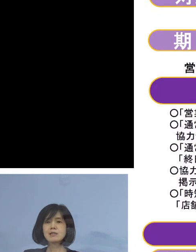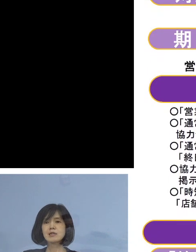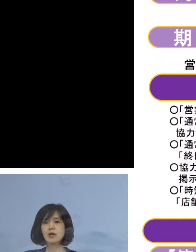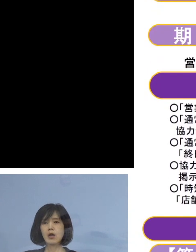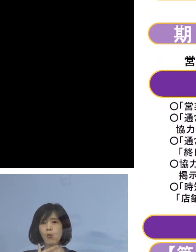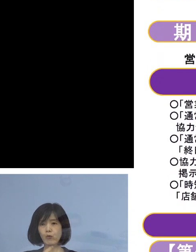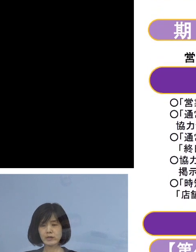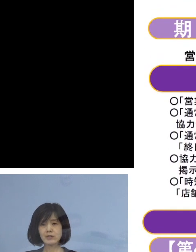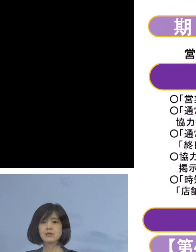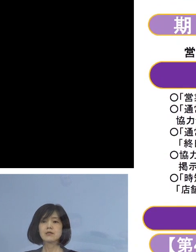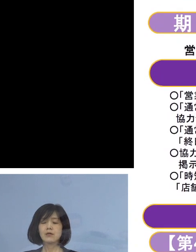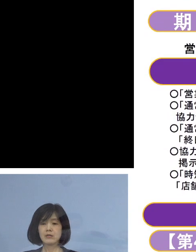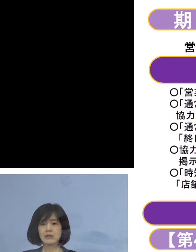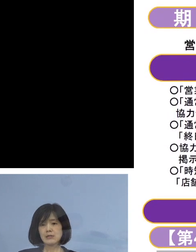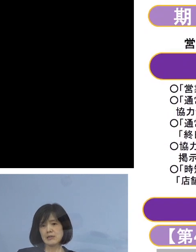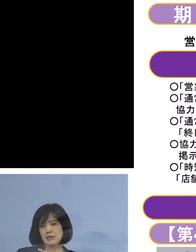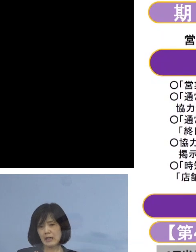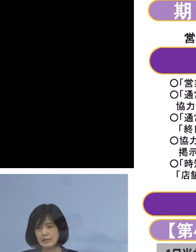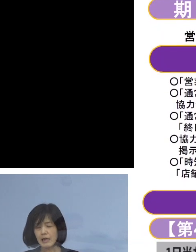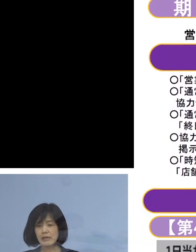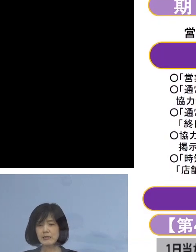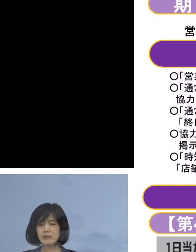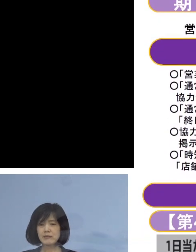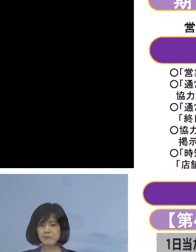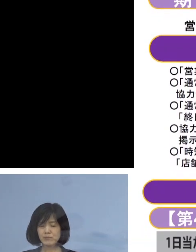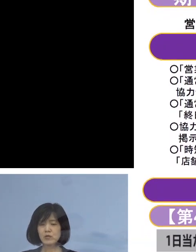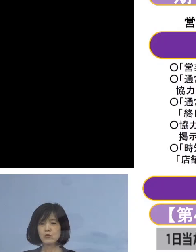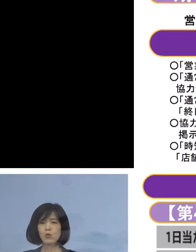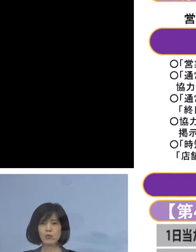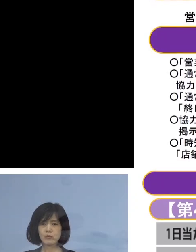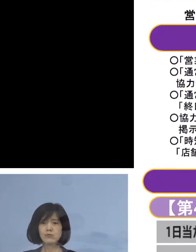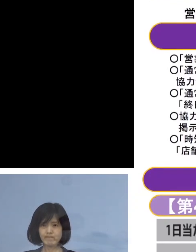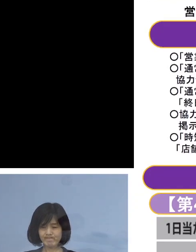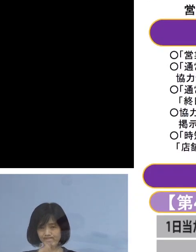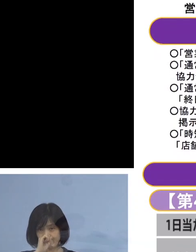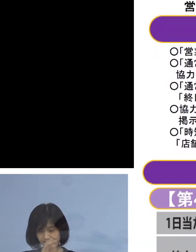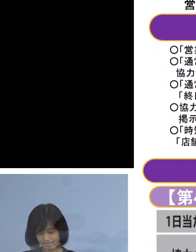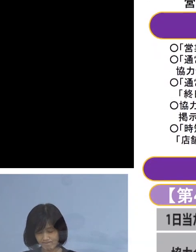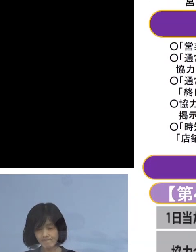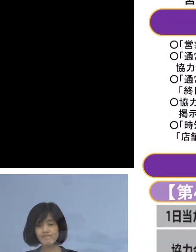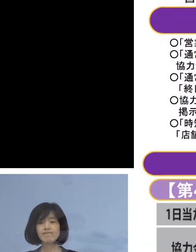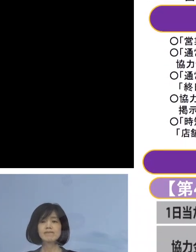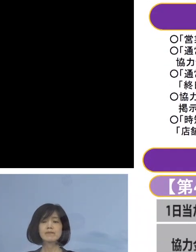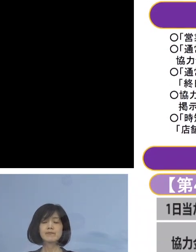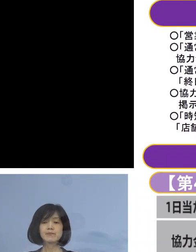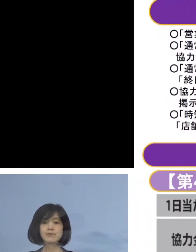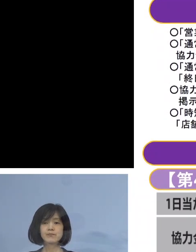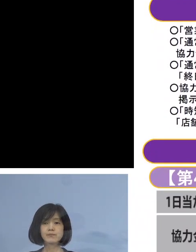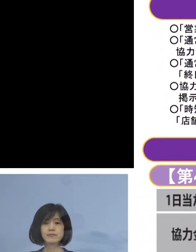最大限のご協力 よろしくお願いを申し上げたいと存じます